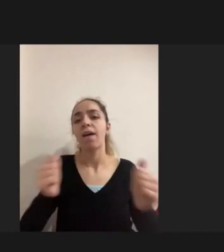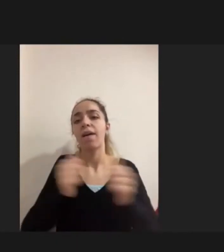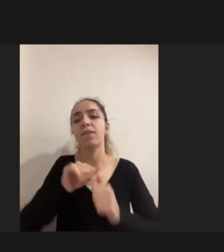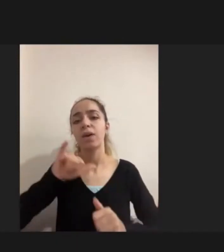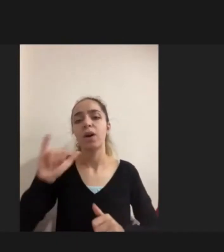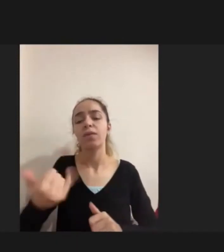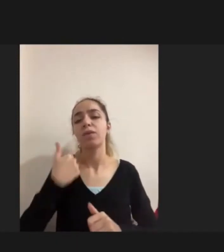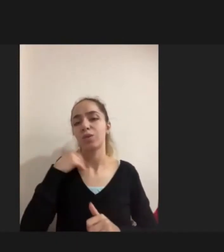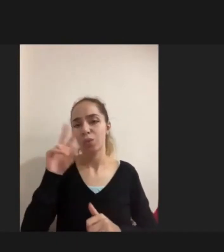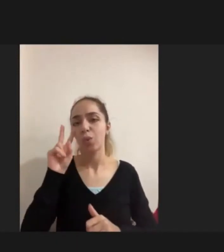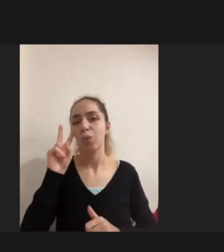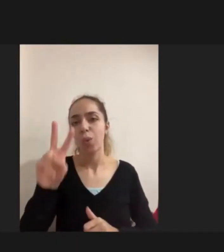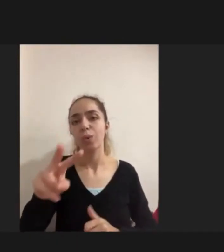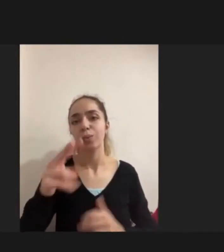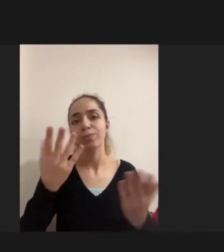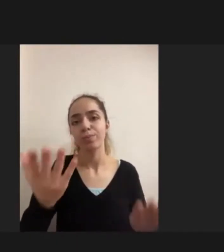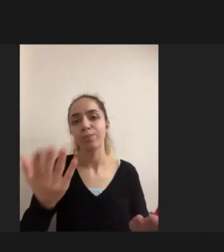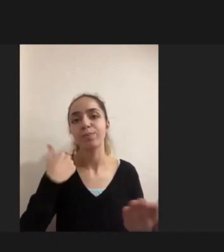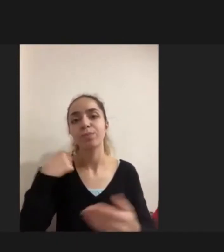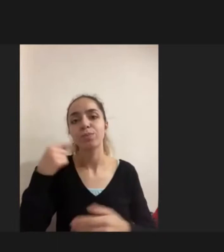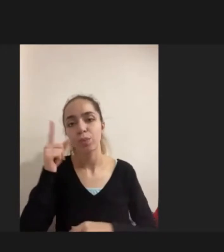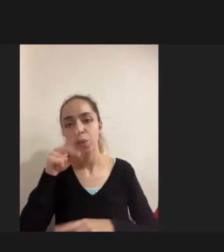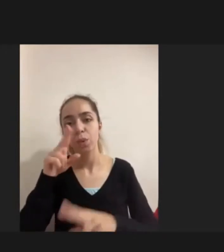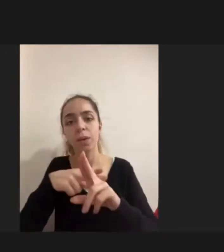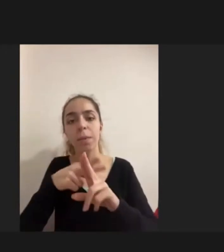Uluslararası literatürde aynı şeyi söylüyordu aslında diyor ki: